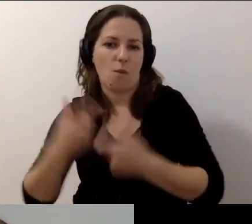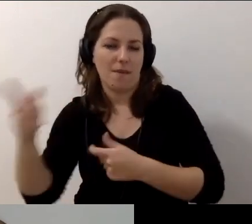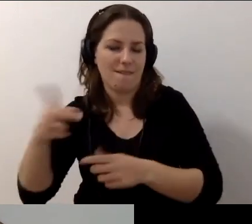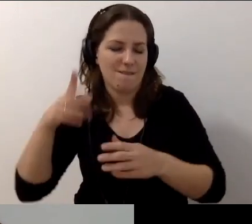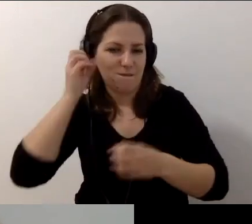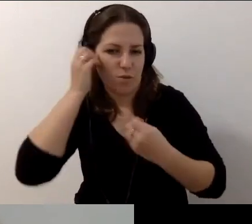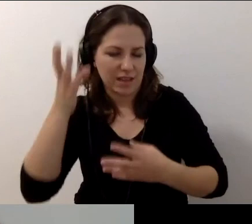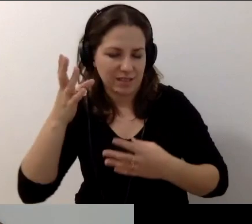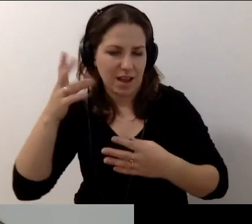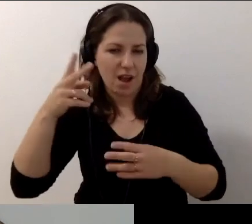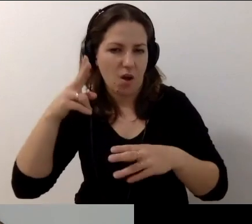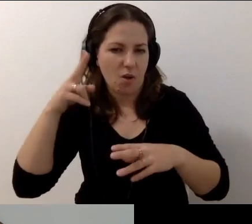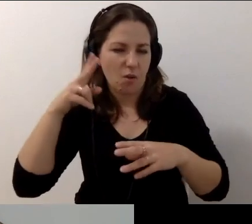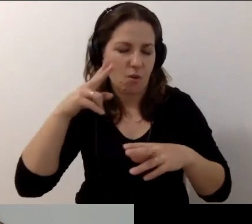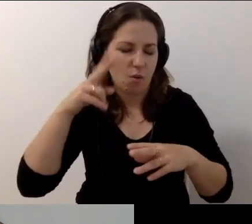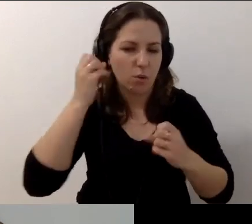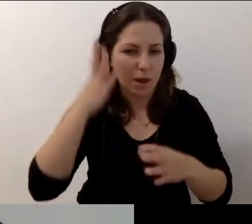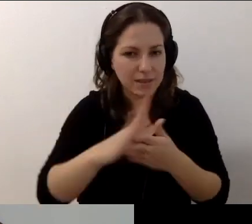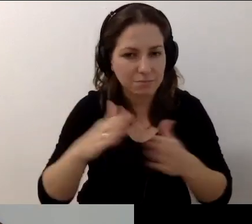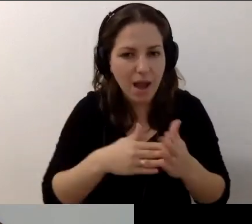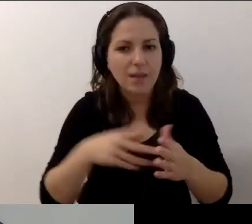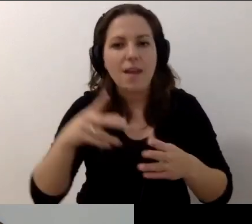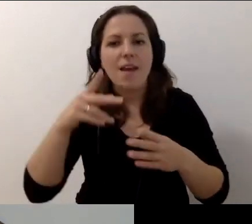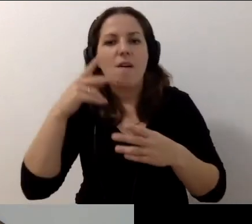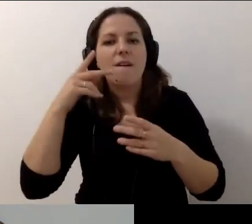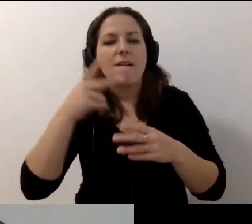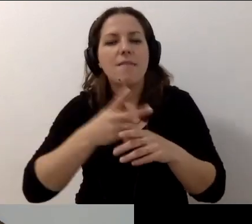We współpracy z Fundacją Integracja, Fundacją Widzialni i Dostępni.eu.